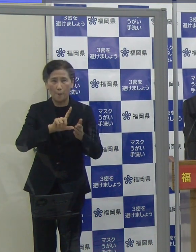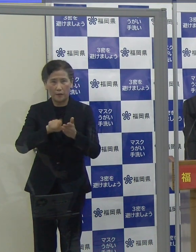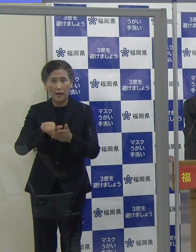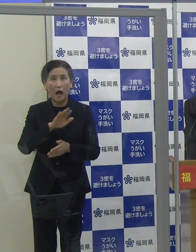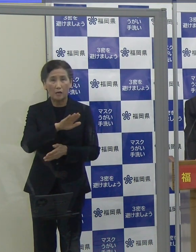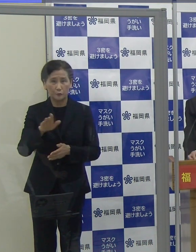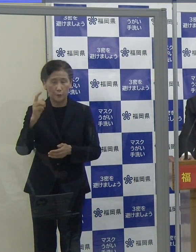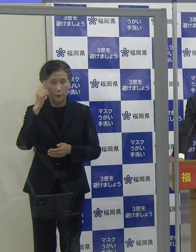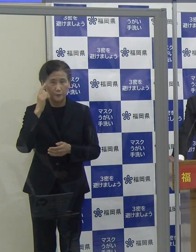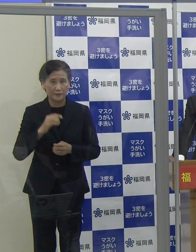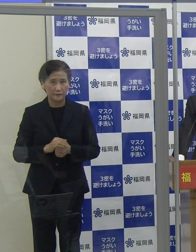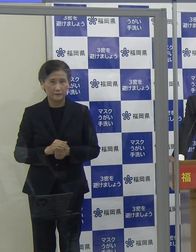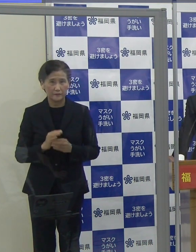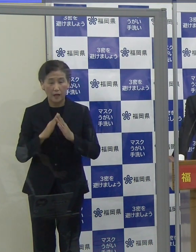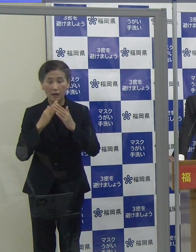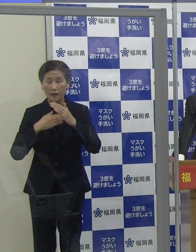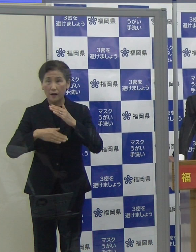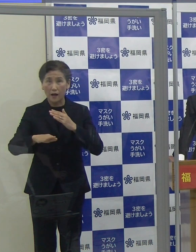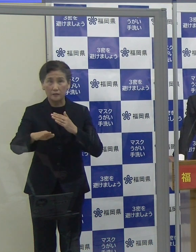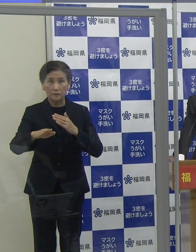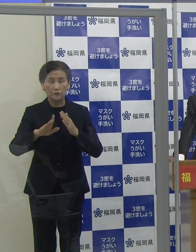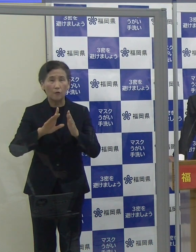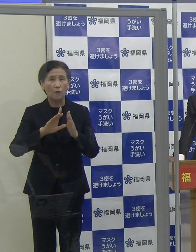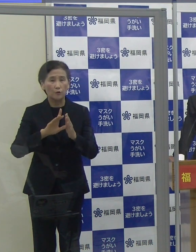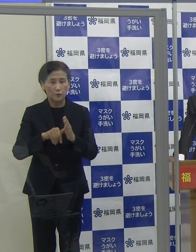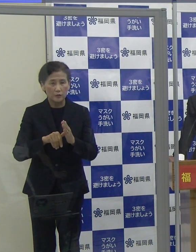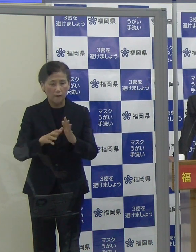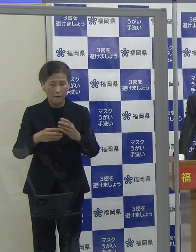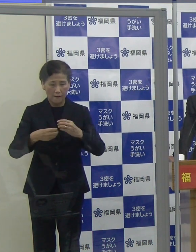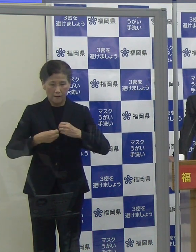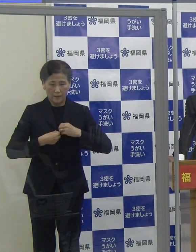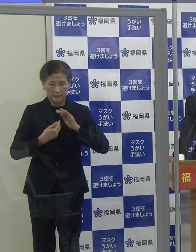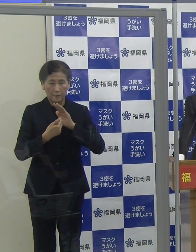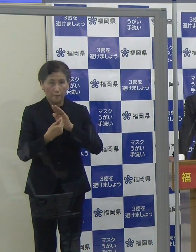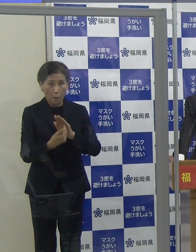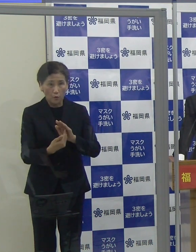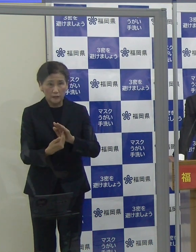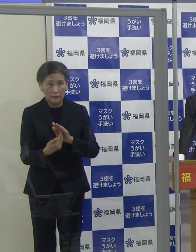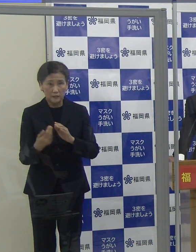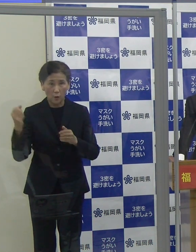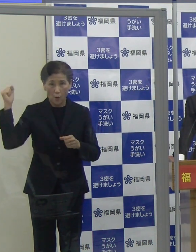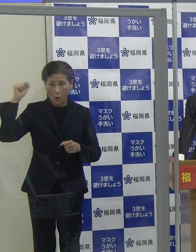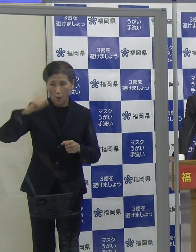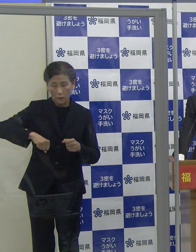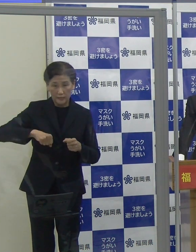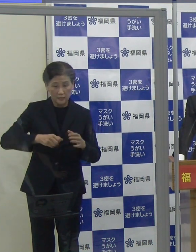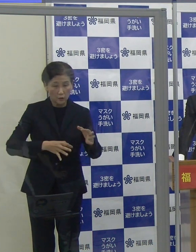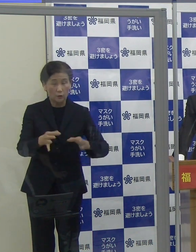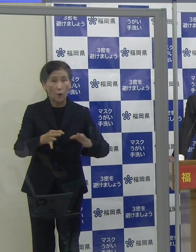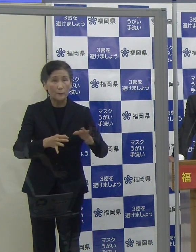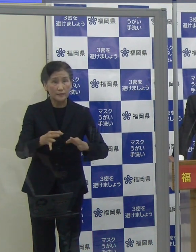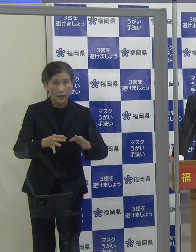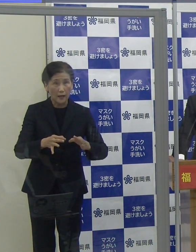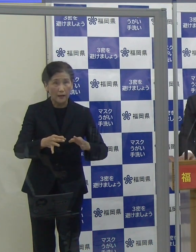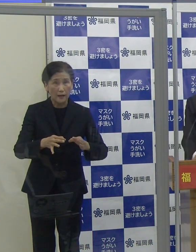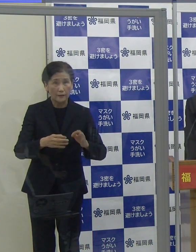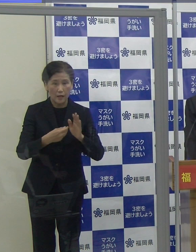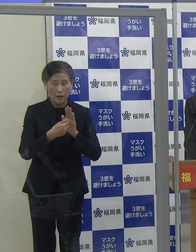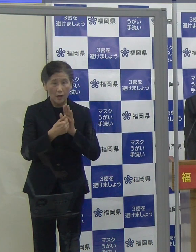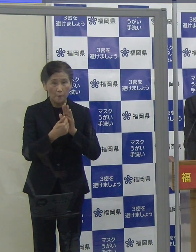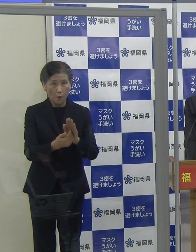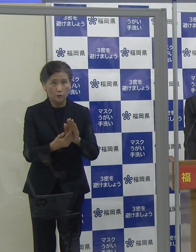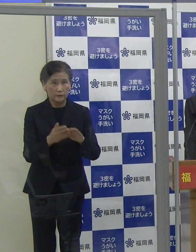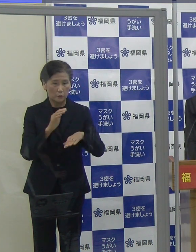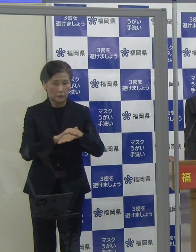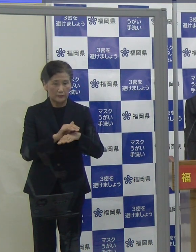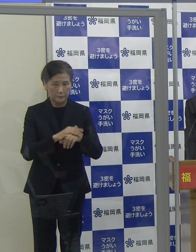外出の際は、感染防止認証店をはじめ、感染防止対策を徹底しているお店を選んでいただきたいと思います。